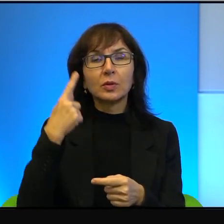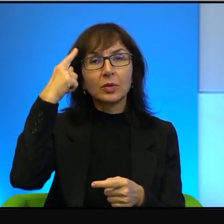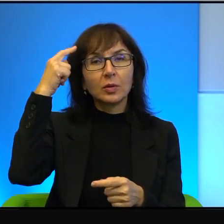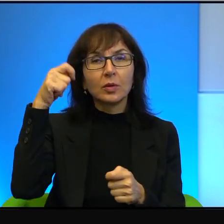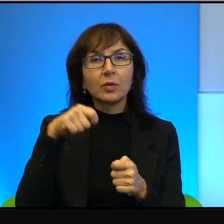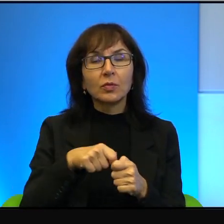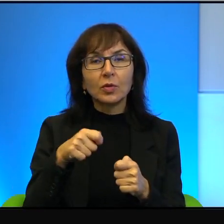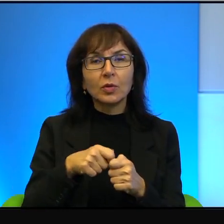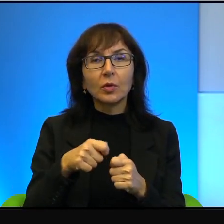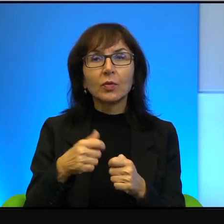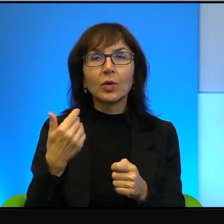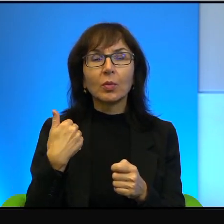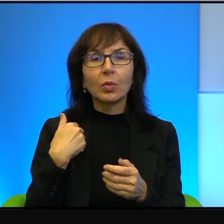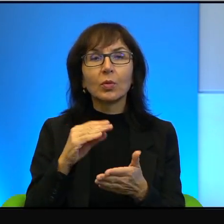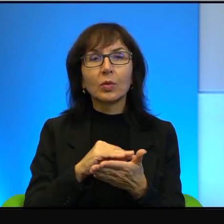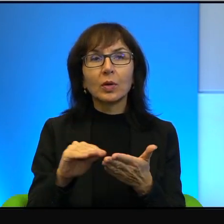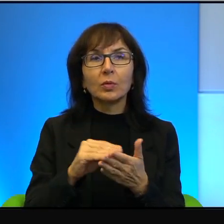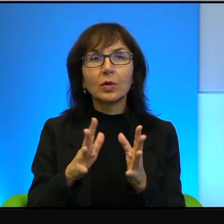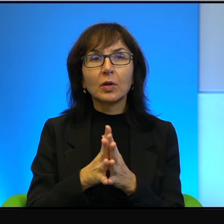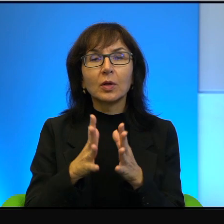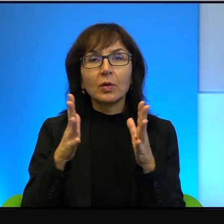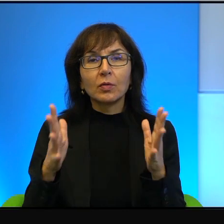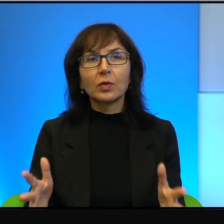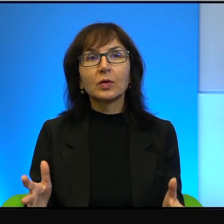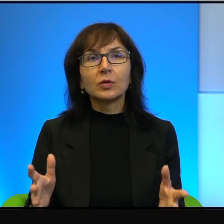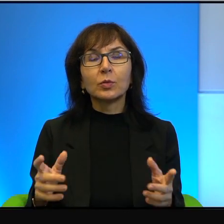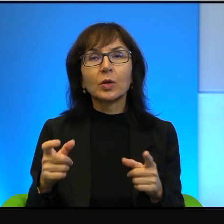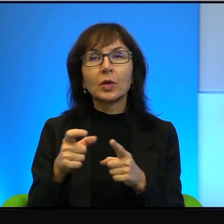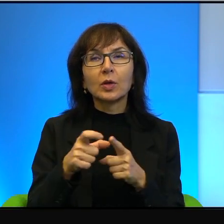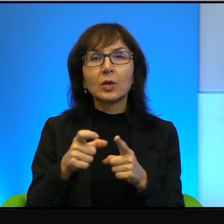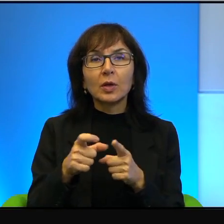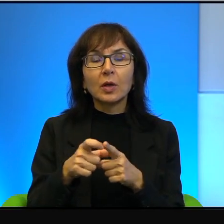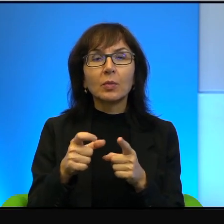większymi literami niż tytuł i nazwiska autora.